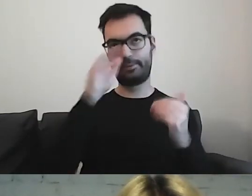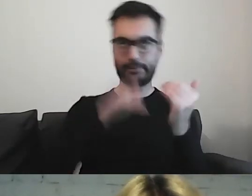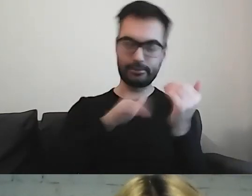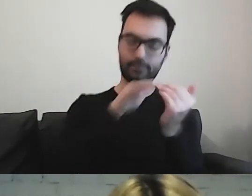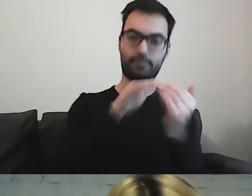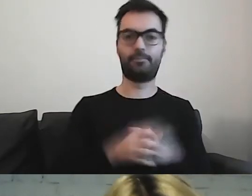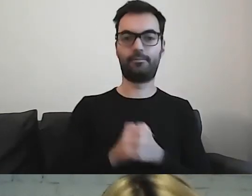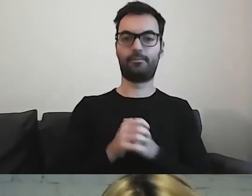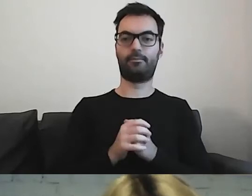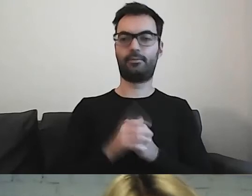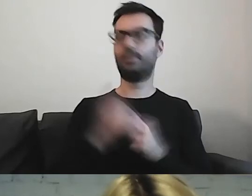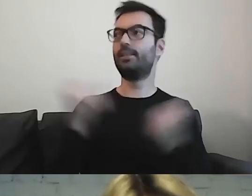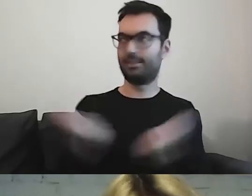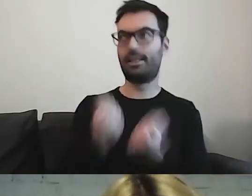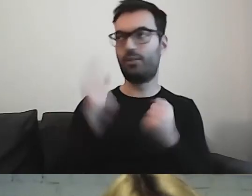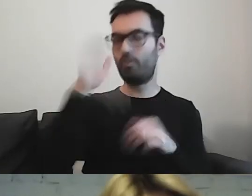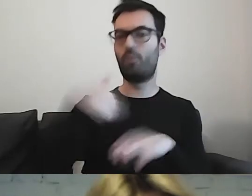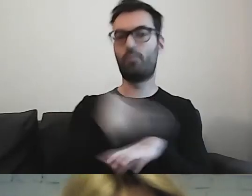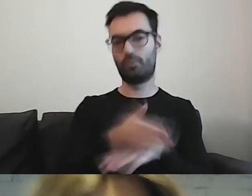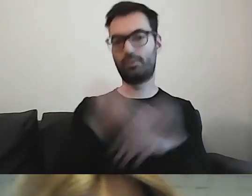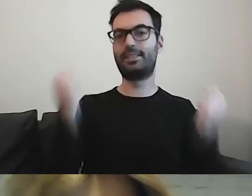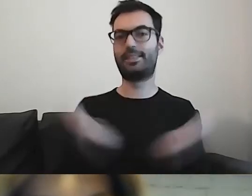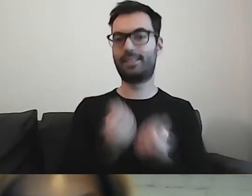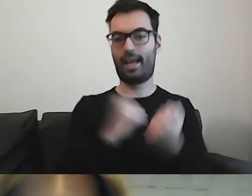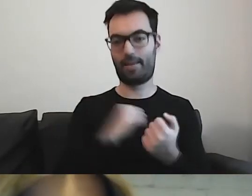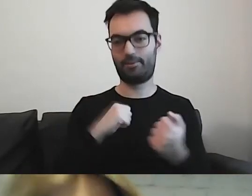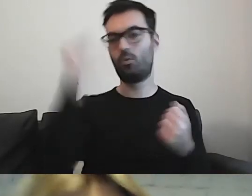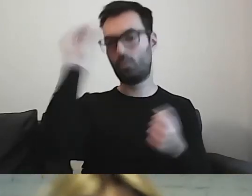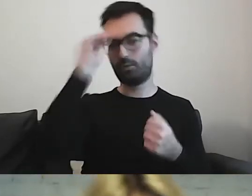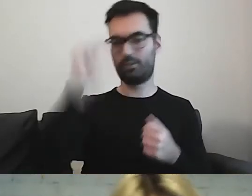MAŁGORZATA: Staramy się. Uczymy się przestrzegać.